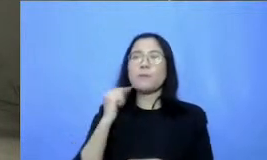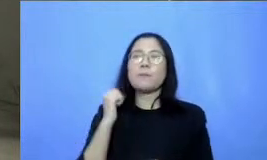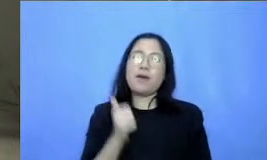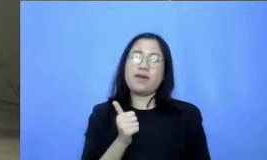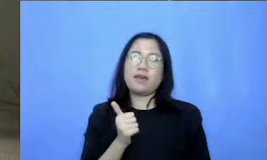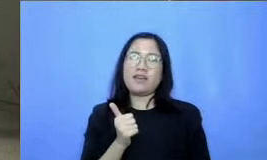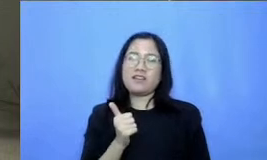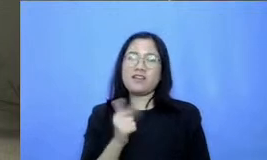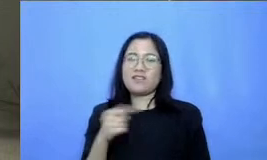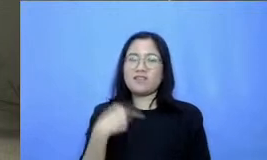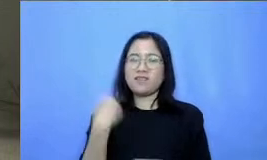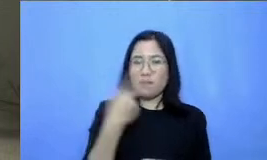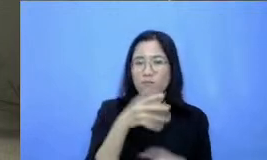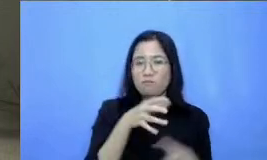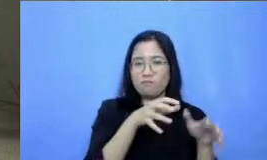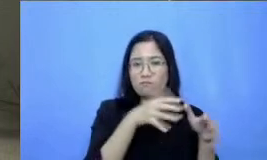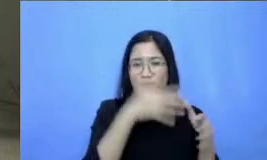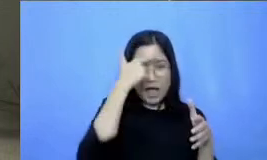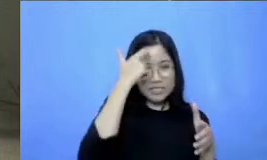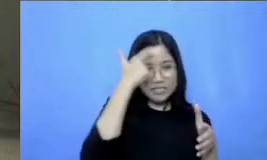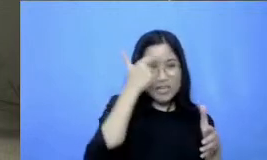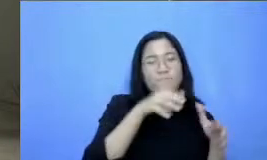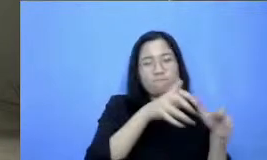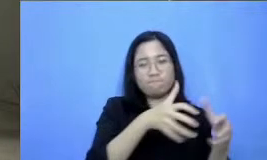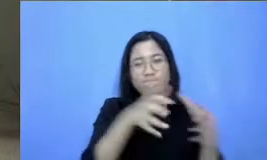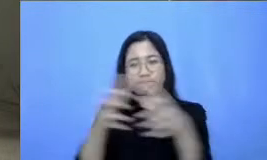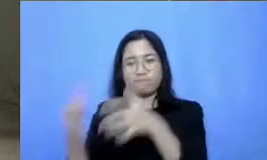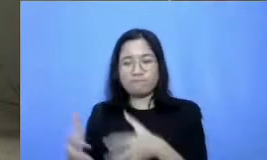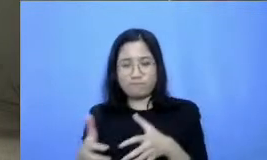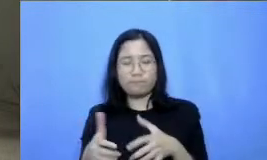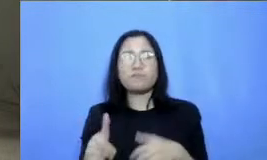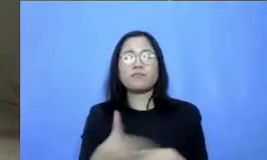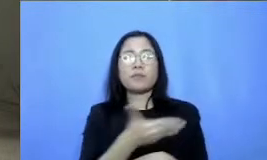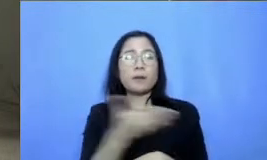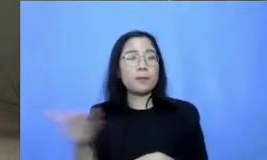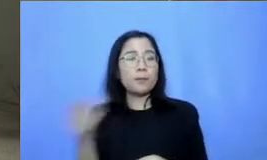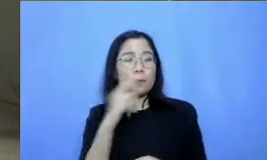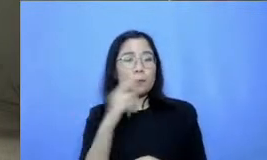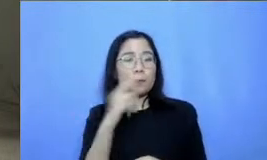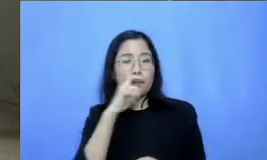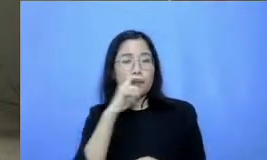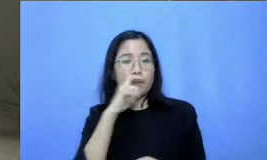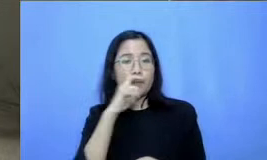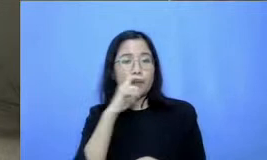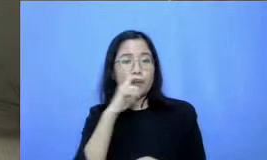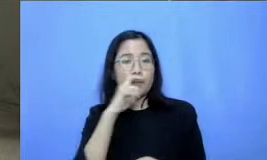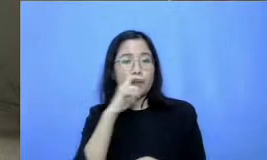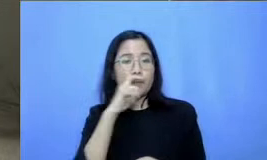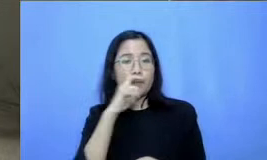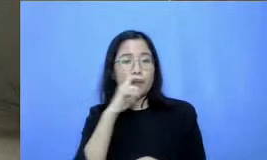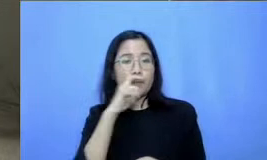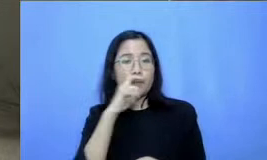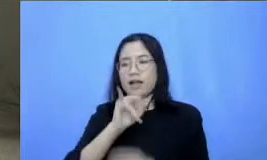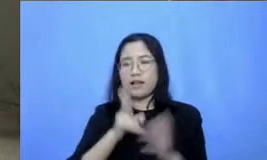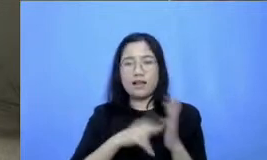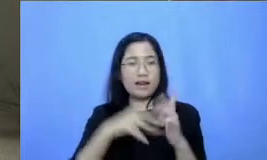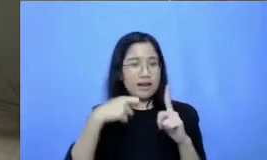pelajarannya Jadi Bapak dan Ibu silahkan untuk melihat ada tautan seperti biasa di YouTube cat